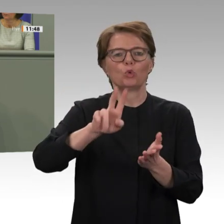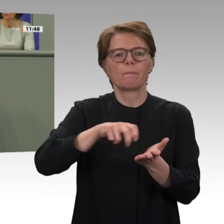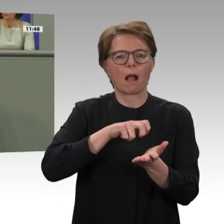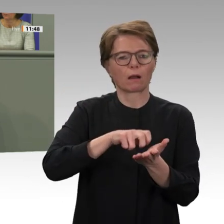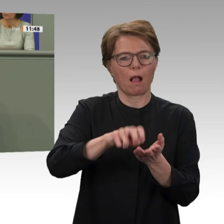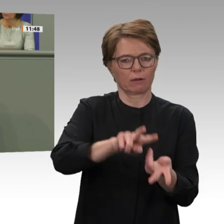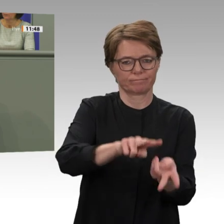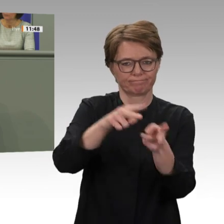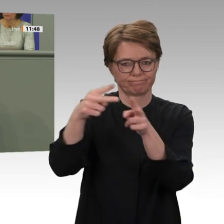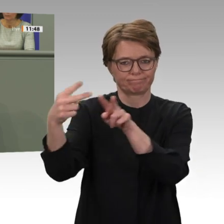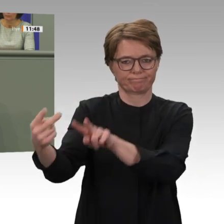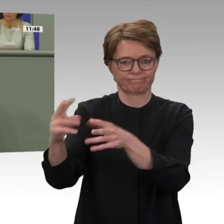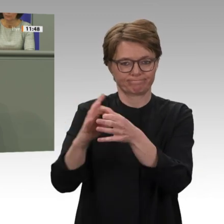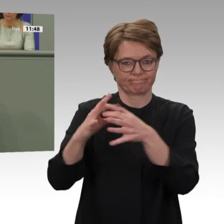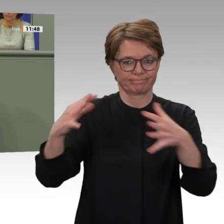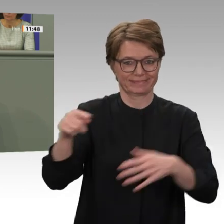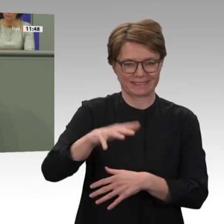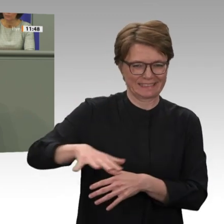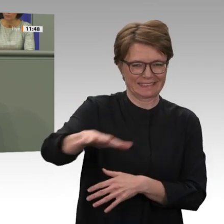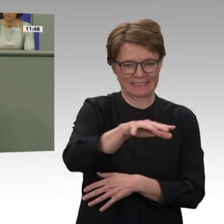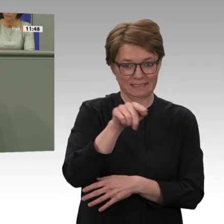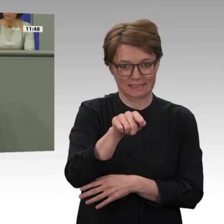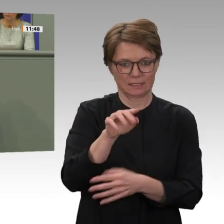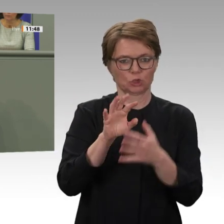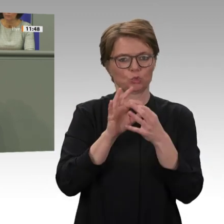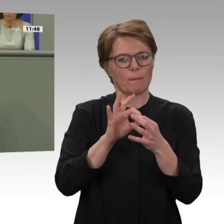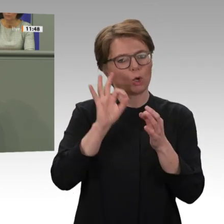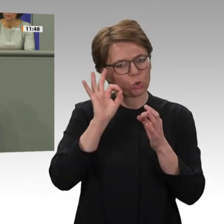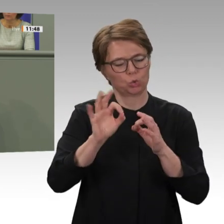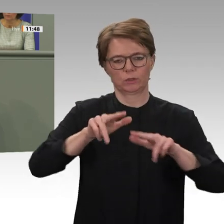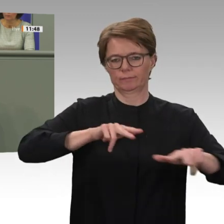verstanden. Aber die Abschmelzung der Obergrenze für die Zahl der Soldaten war gut. Zu unserer